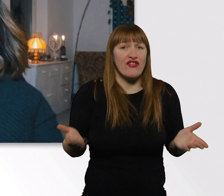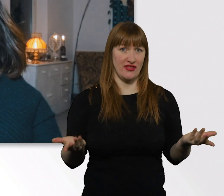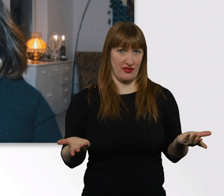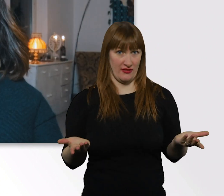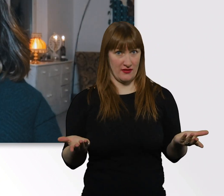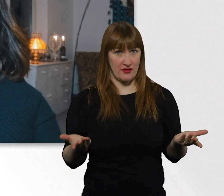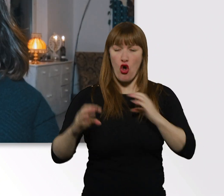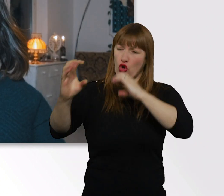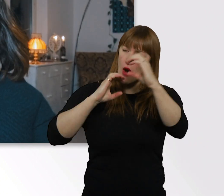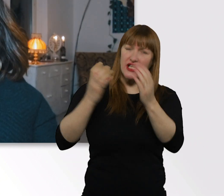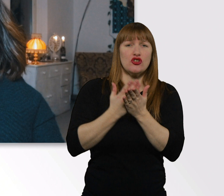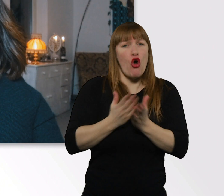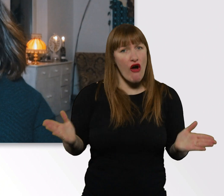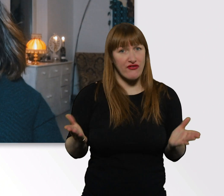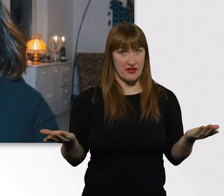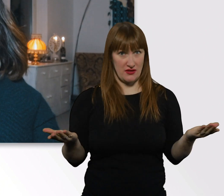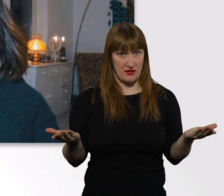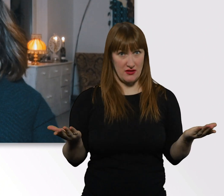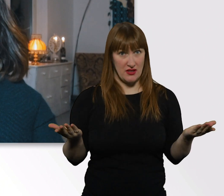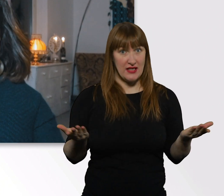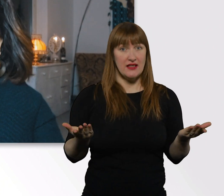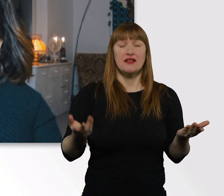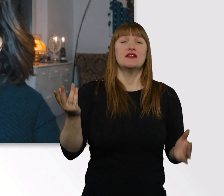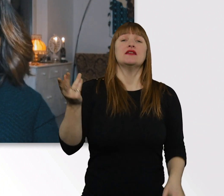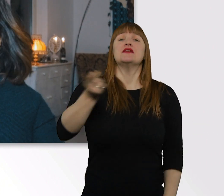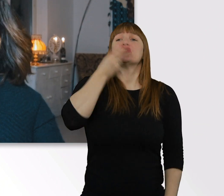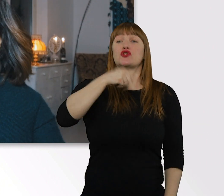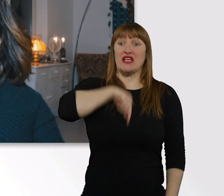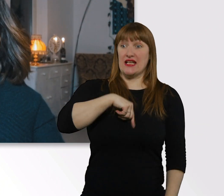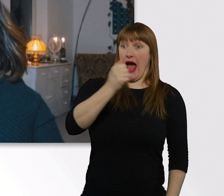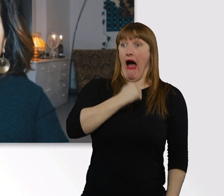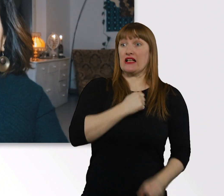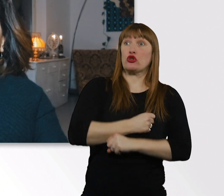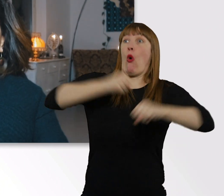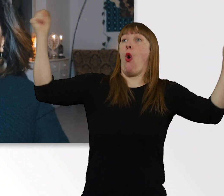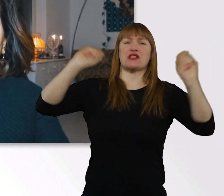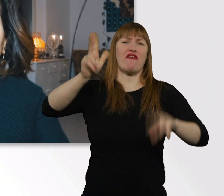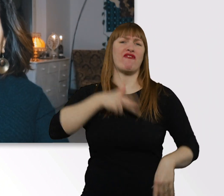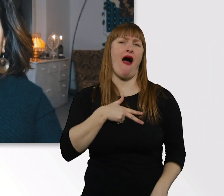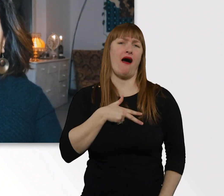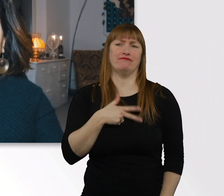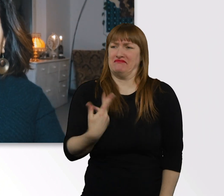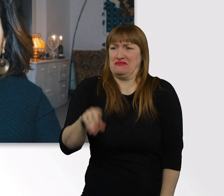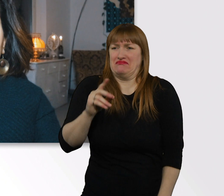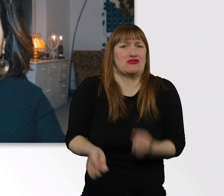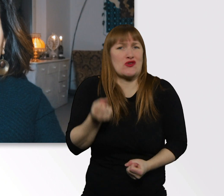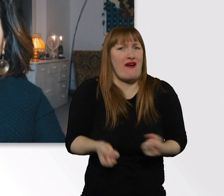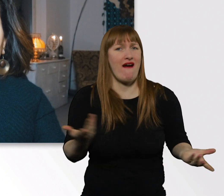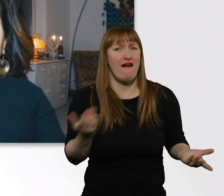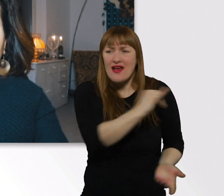Unsere Angst ist immer viel größer als das, was in der Realität hinterher ist. Nicht jeder Mensch versteht sich mit jedem.